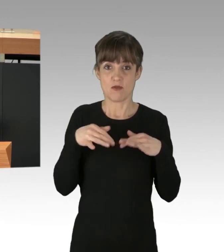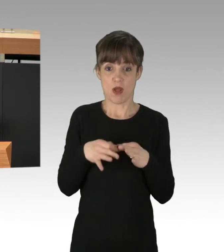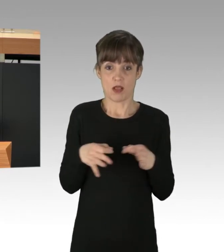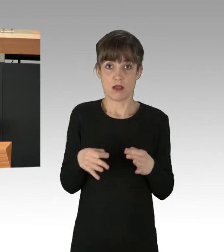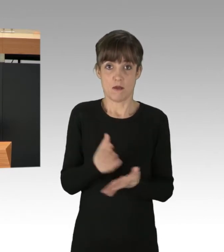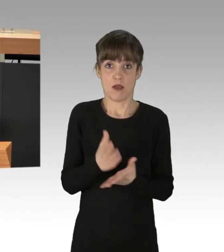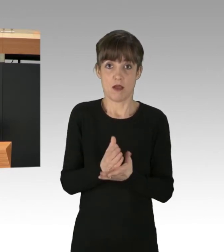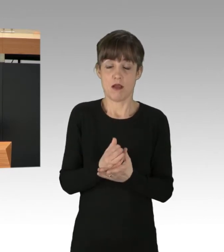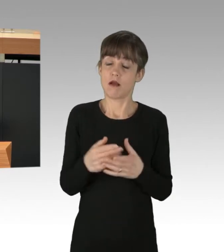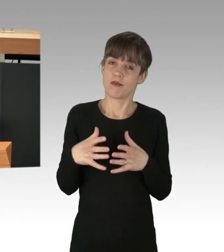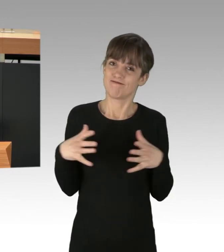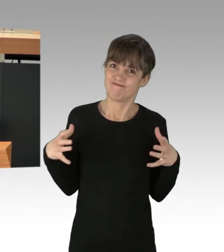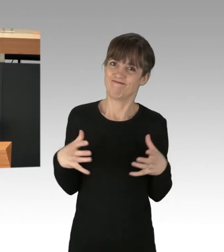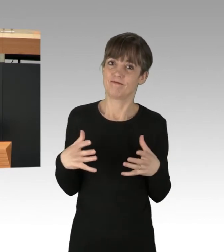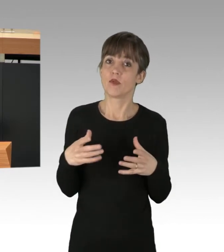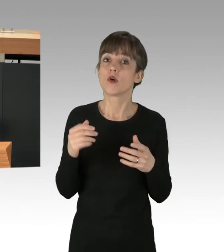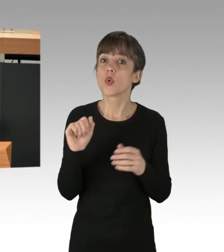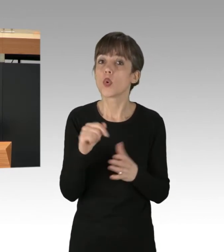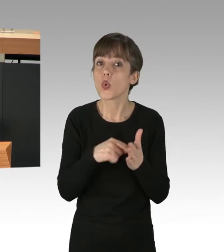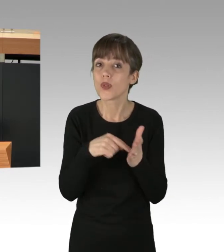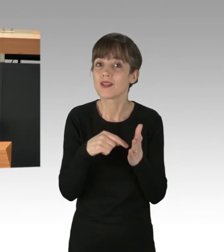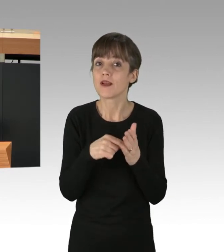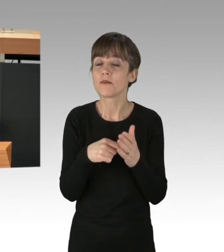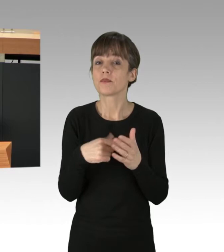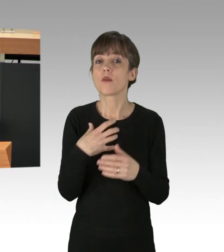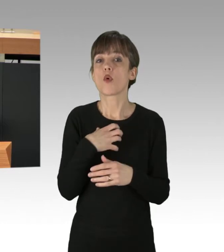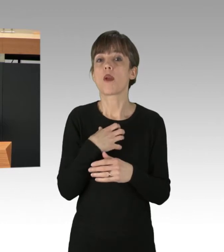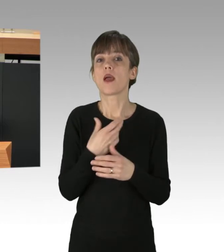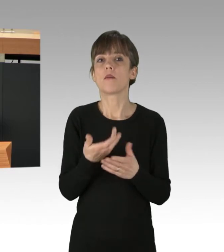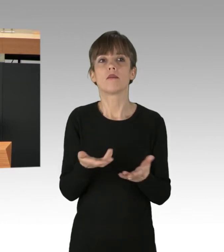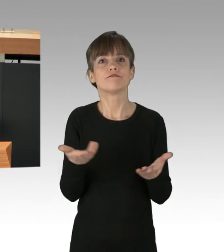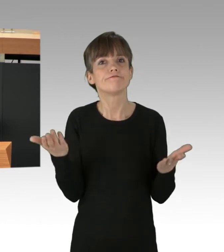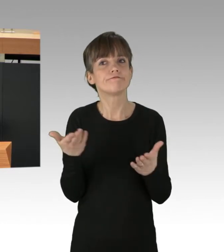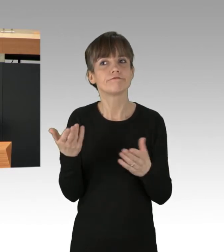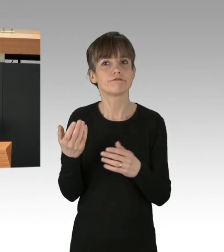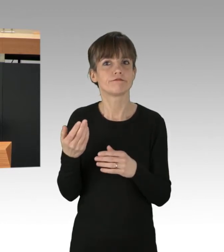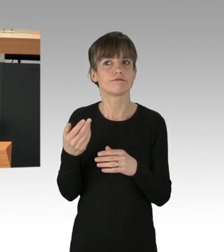Denn wie schon gesagt, sitzen die Problem-Verursacher vornehmlich in den Chefetagen. Erst vor wenigen Wochen